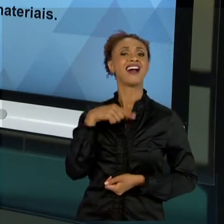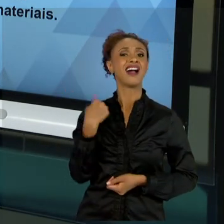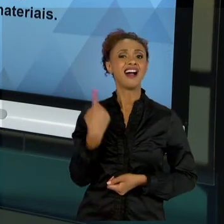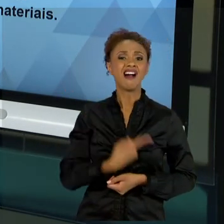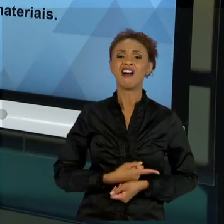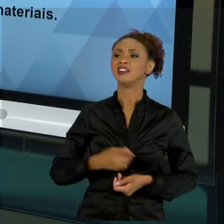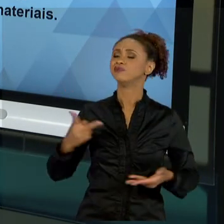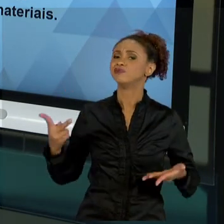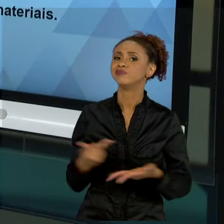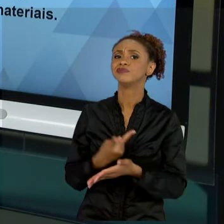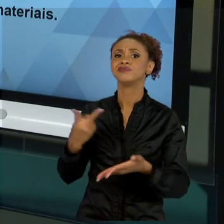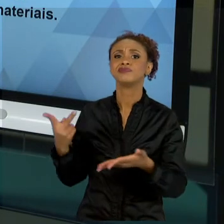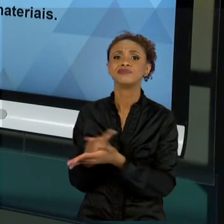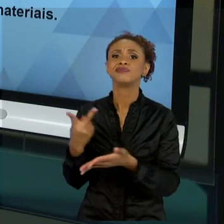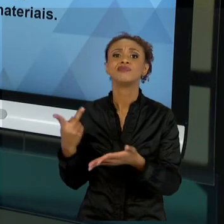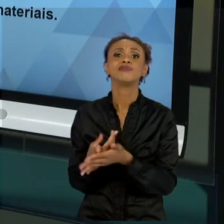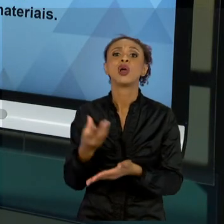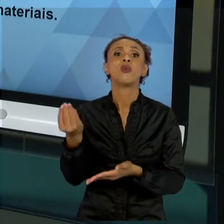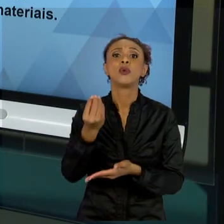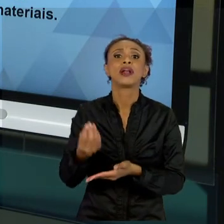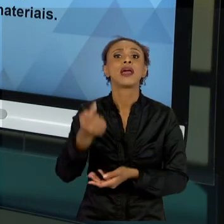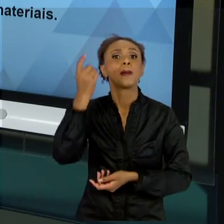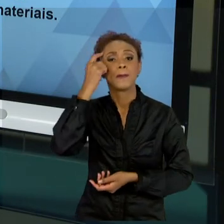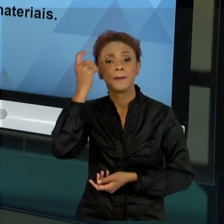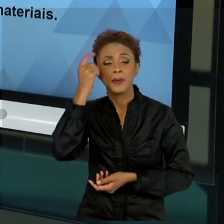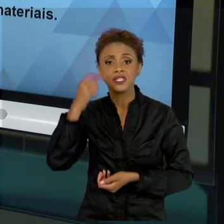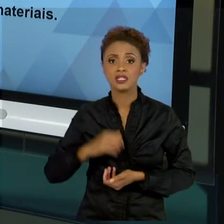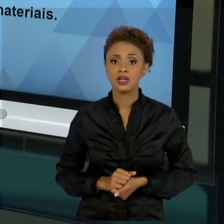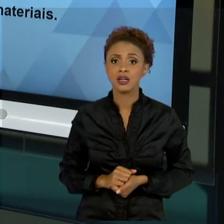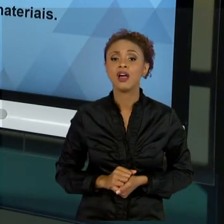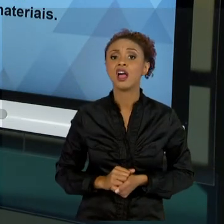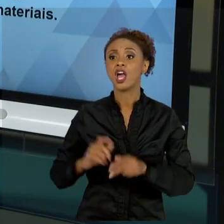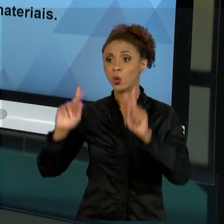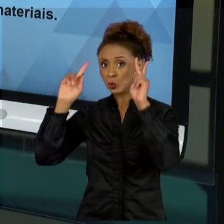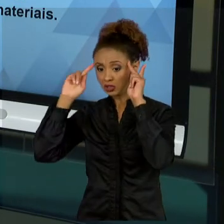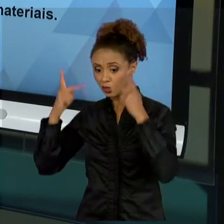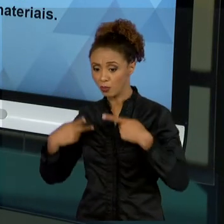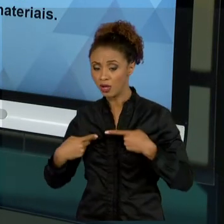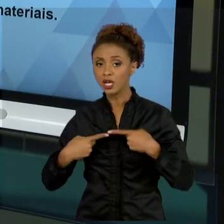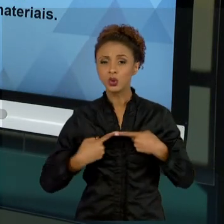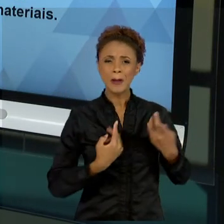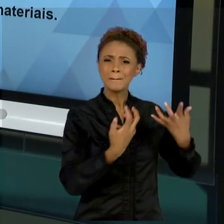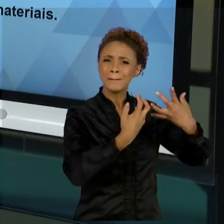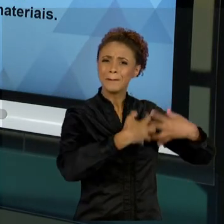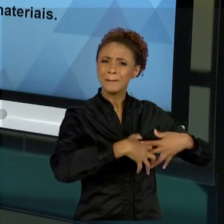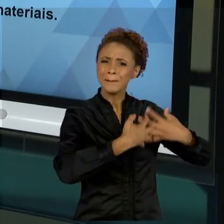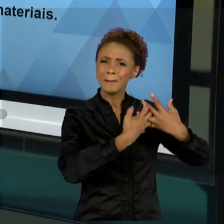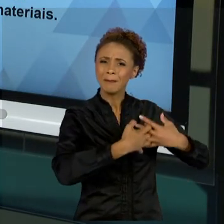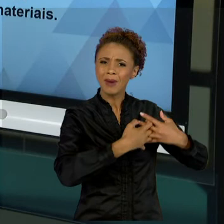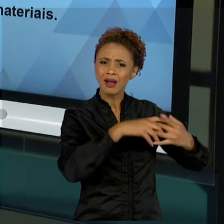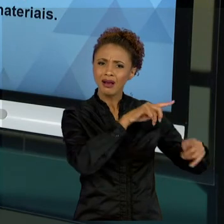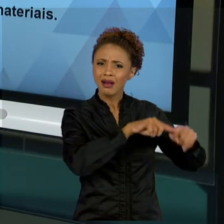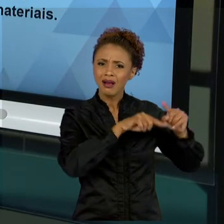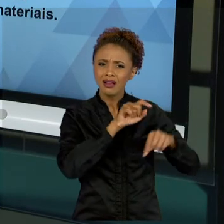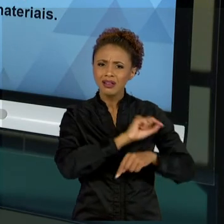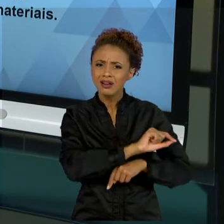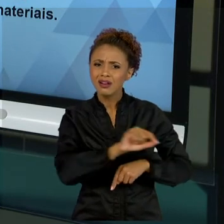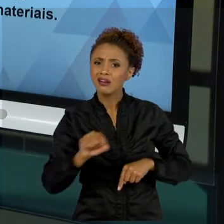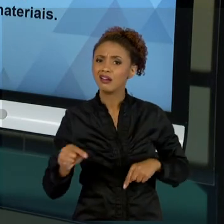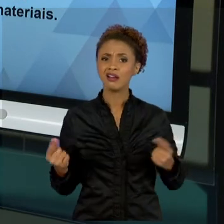COMO SE FOSSE MAIS UM COMPONENTE DE UMA MÁQUINA. ESTE ERRO, DESDE A ÉPOCA DA ADMINISTRAÇÃO